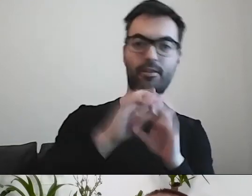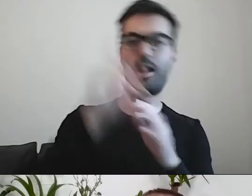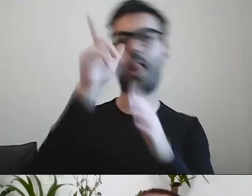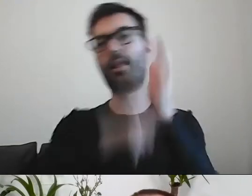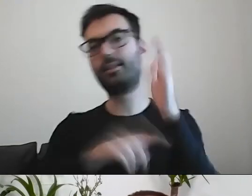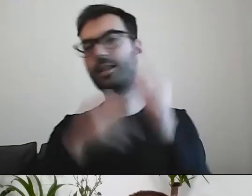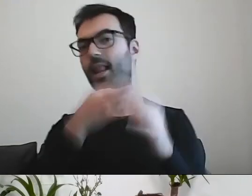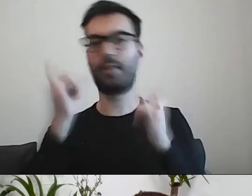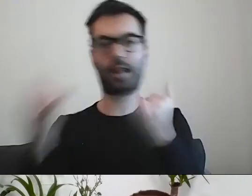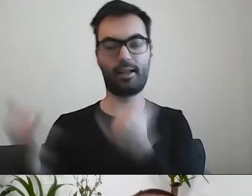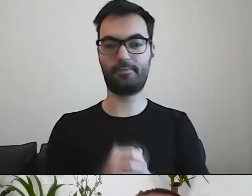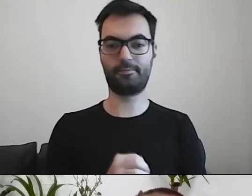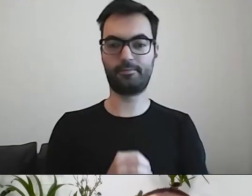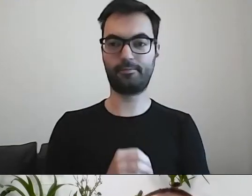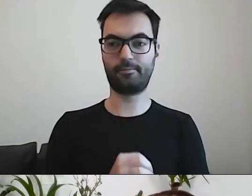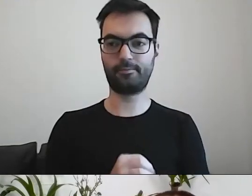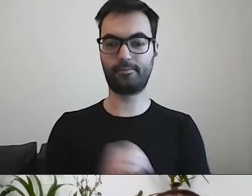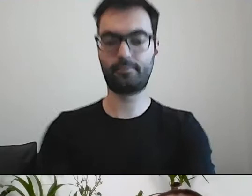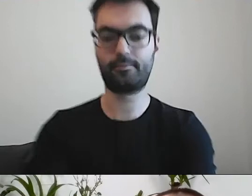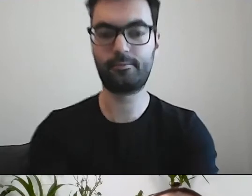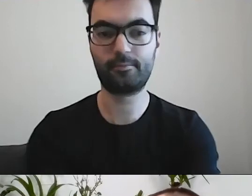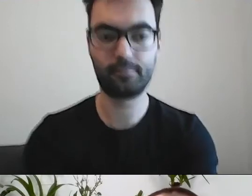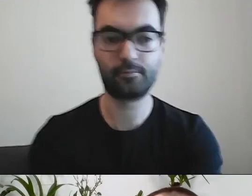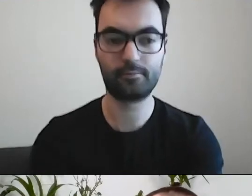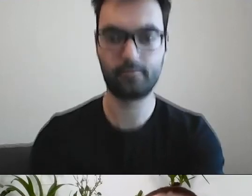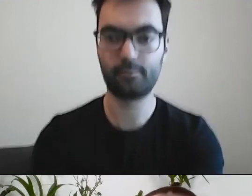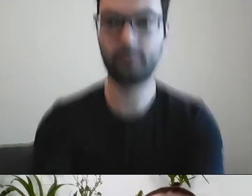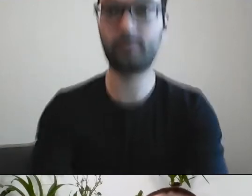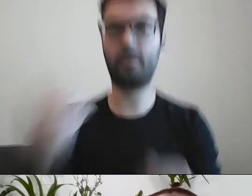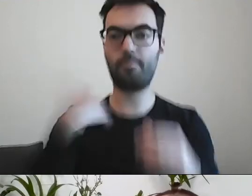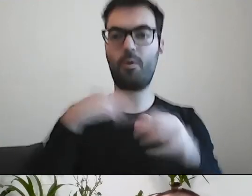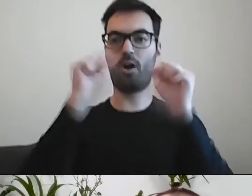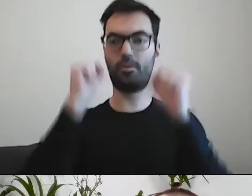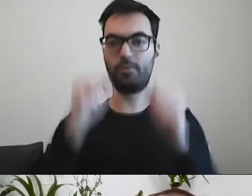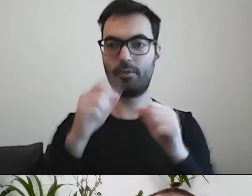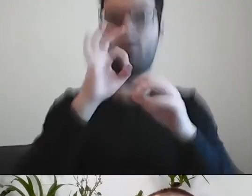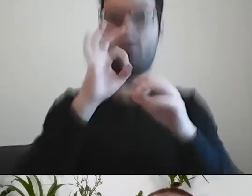Mieliśmy taki odbiór, że ktoś stwierdził: „O kurcze, wyczyściliście to”.